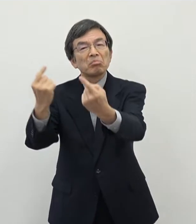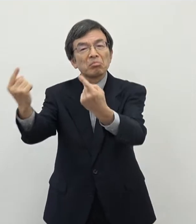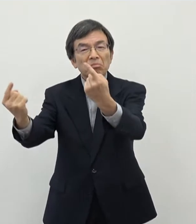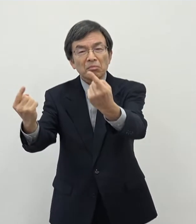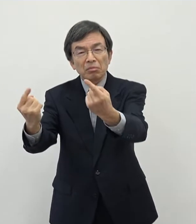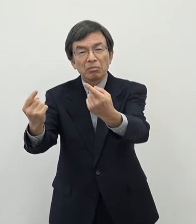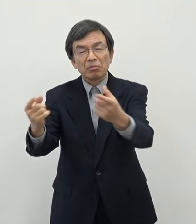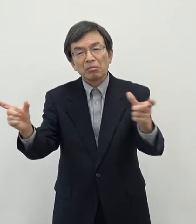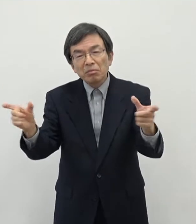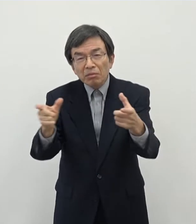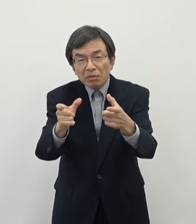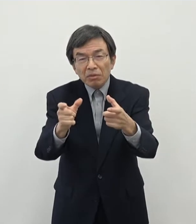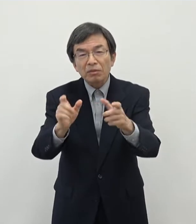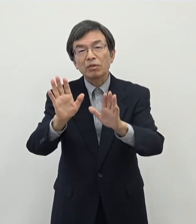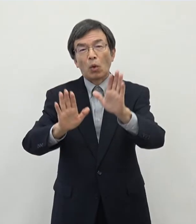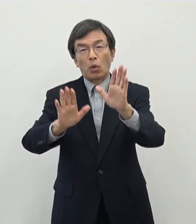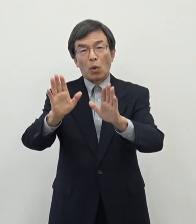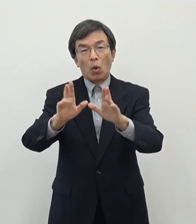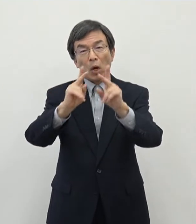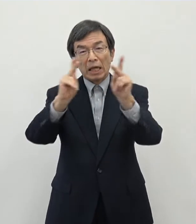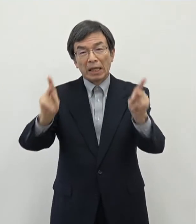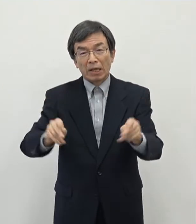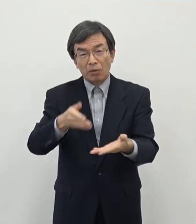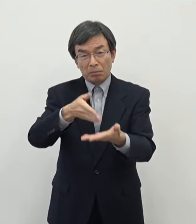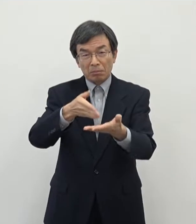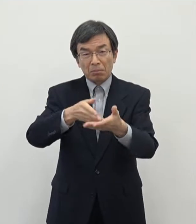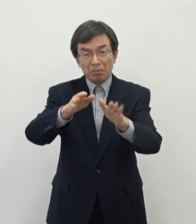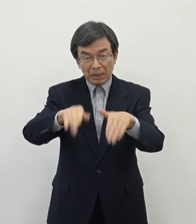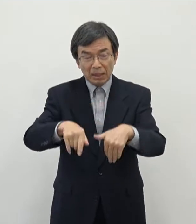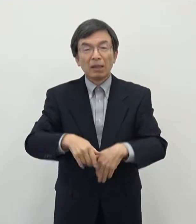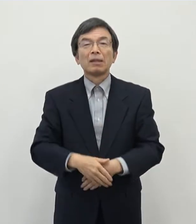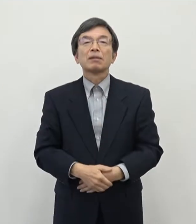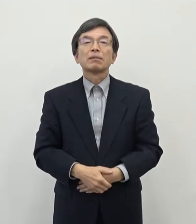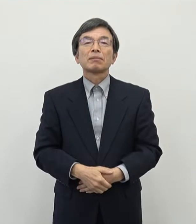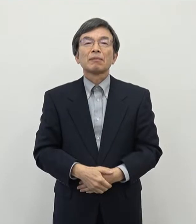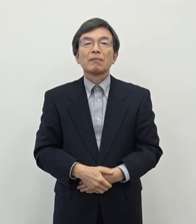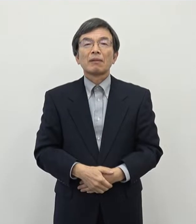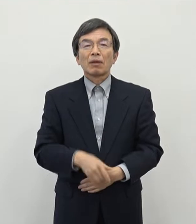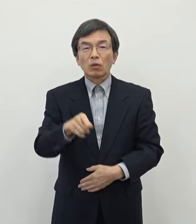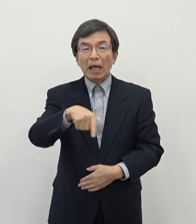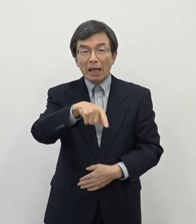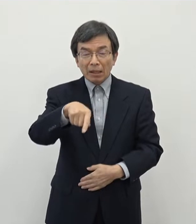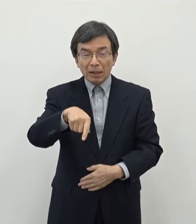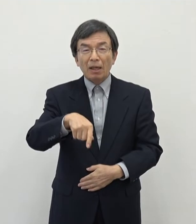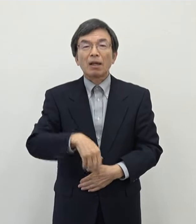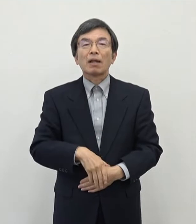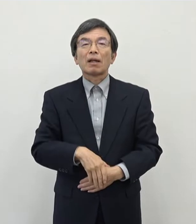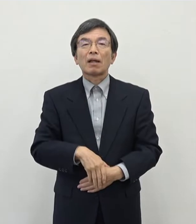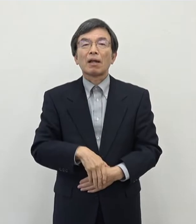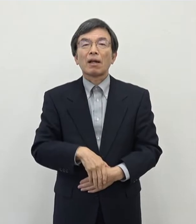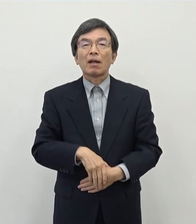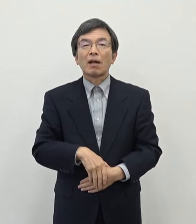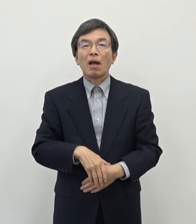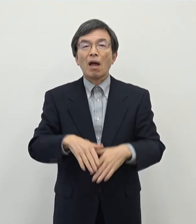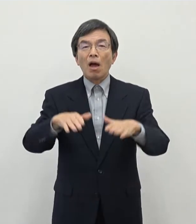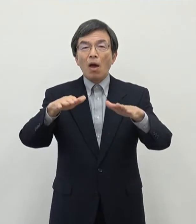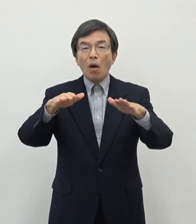いう状況にあるという課題を申し上げたと思っております その中で今回業種としてですね